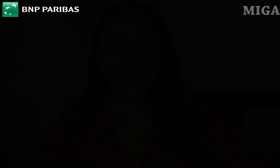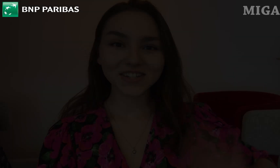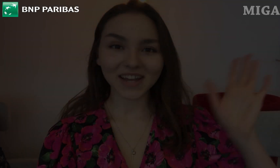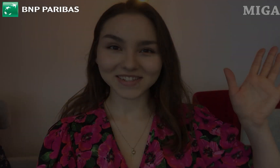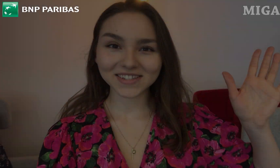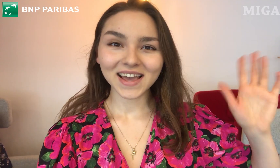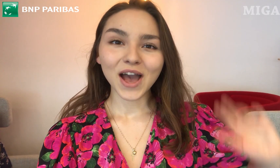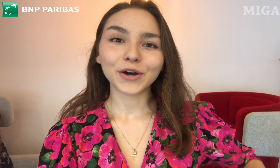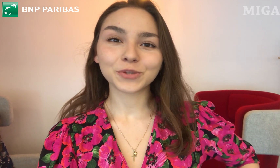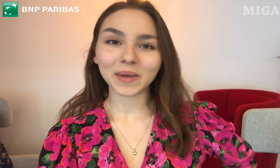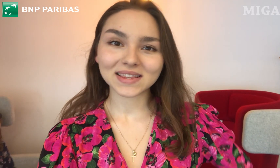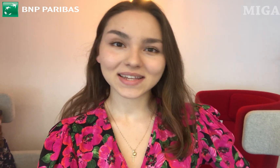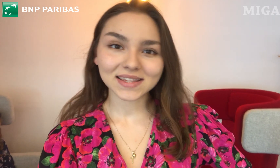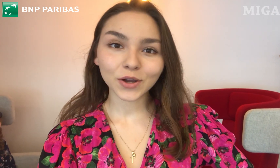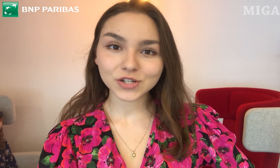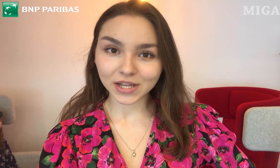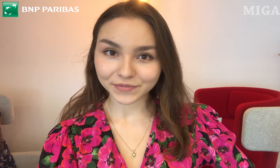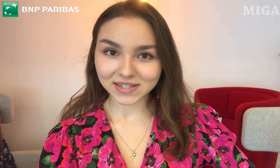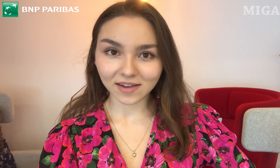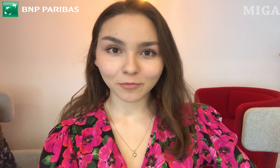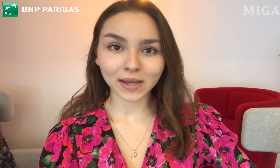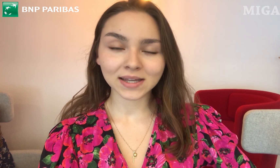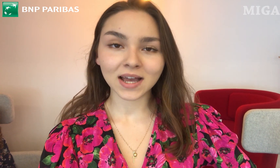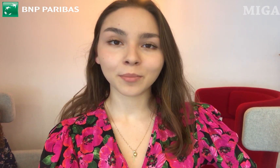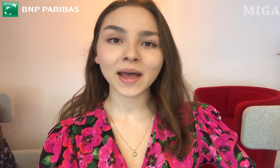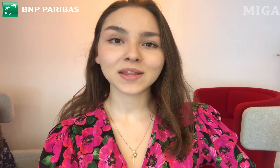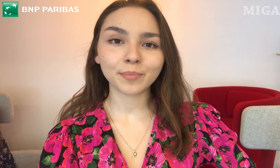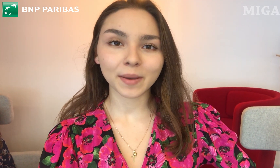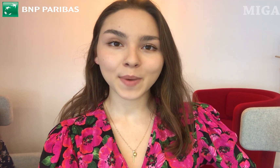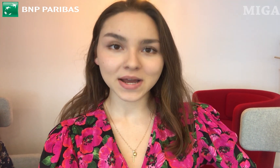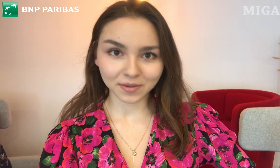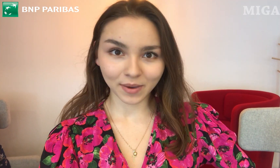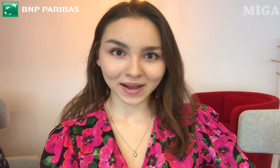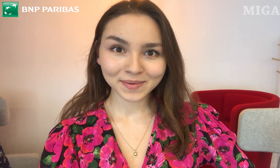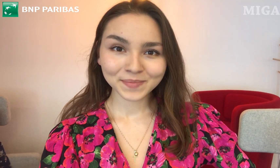Cześć! Od 15. czerwca w Bankach BNP Paribas